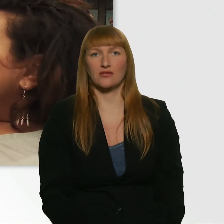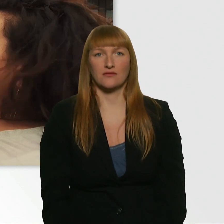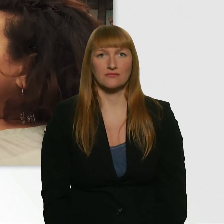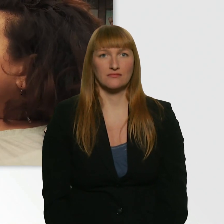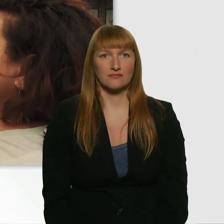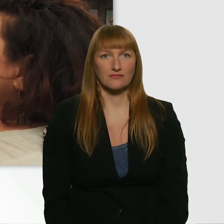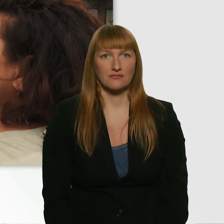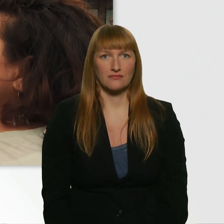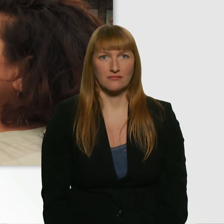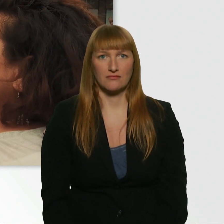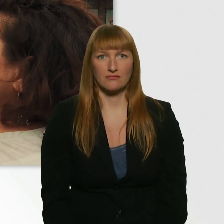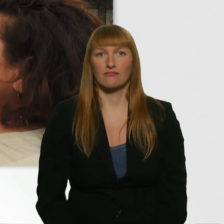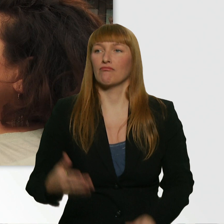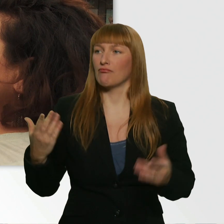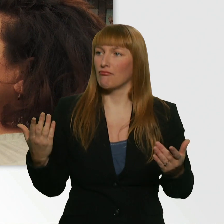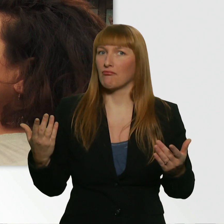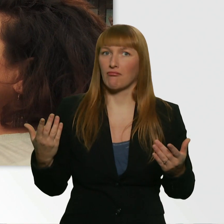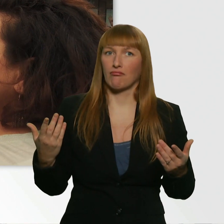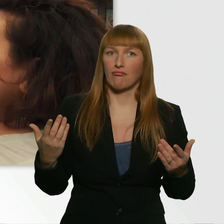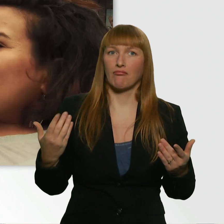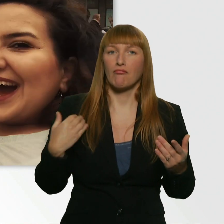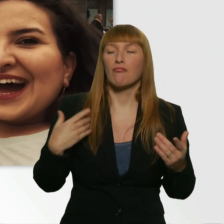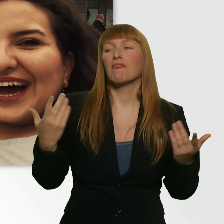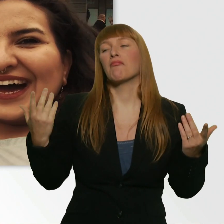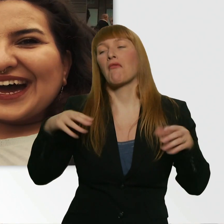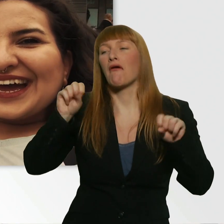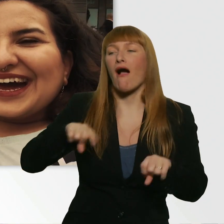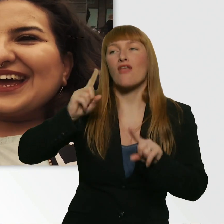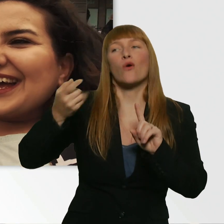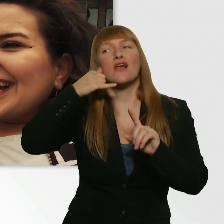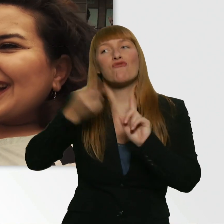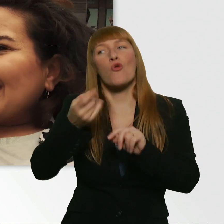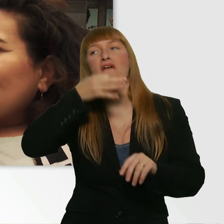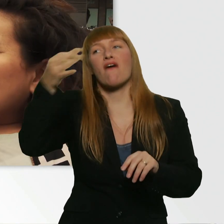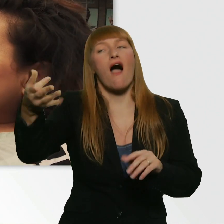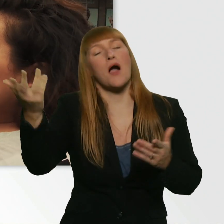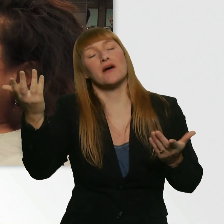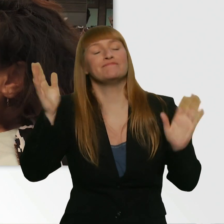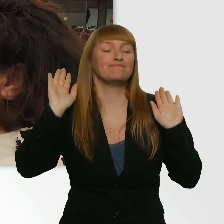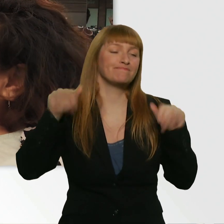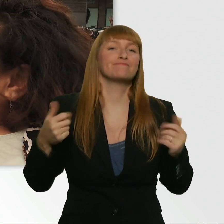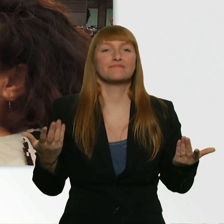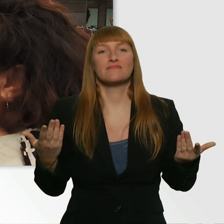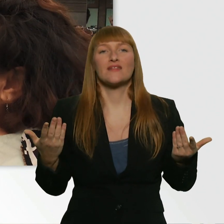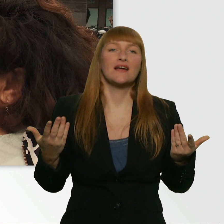Also, ich hätte es natürlich auf die Spitze treiben können und noch nach der Nummer fragen können. Aber dachte ich mir, wäre jetzt grad nicht so angebracht.